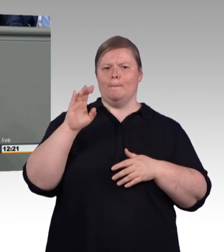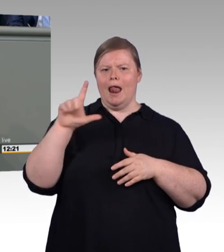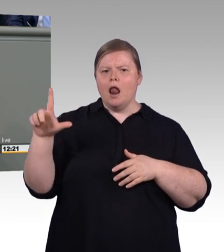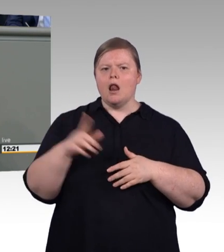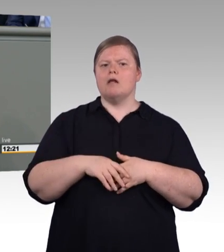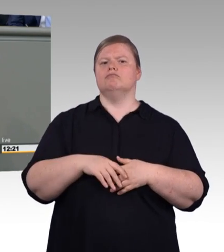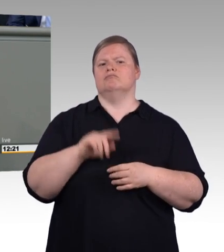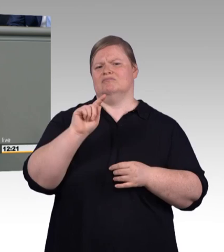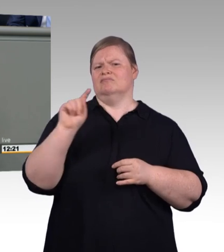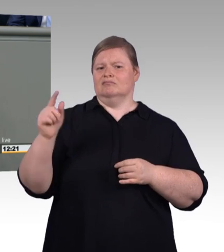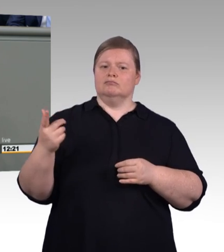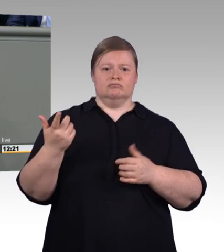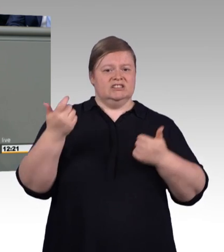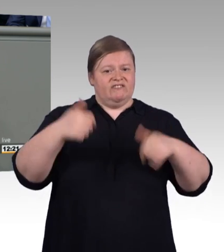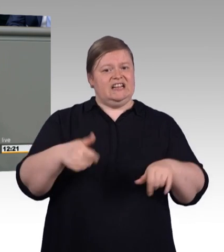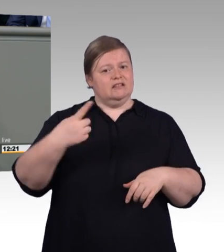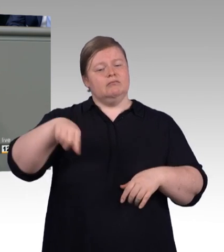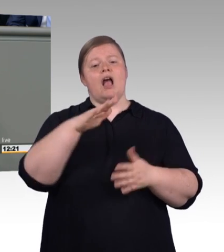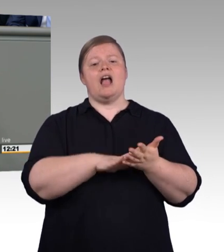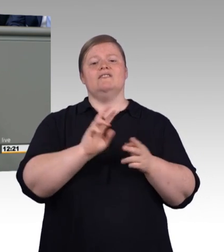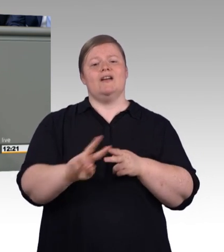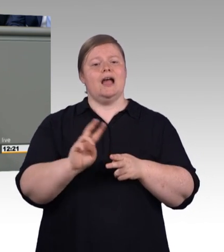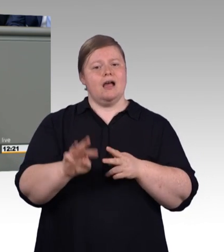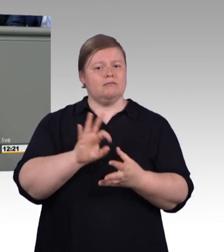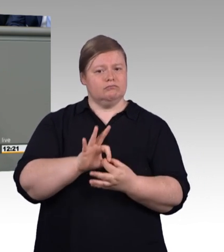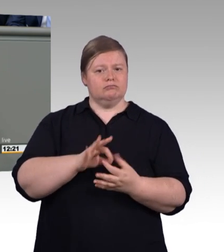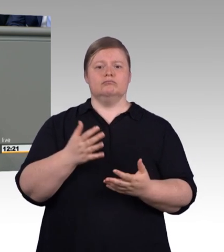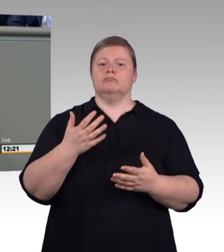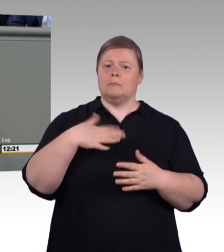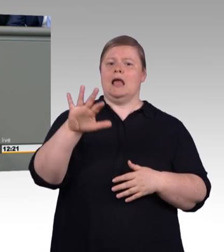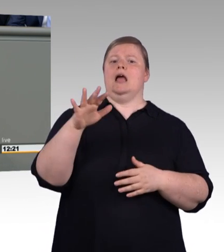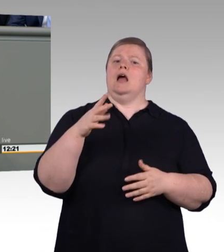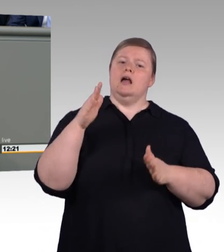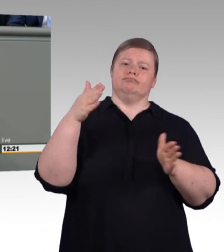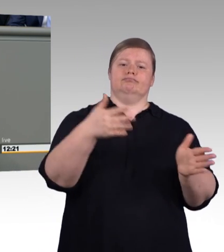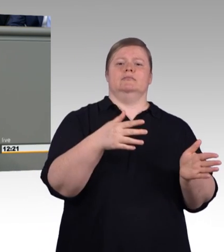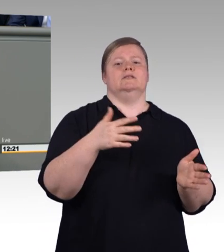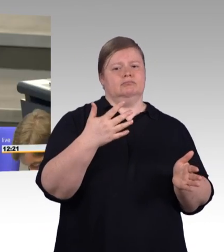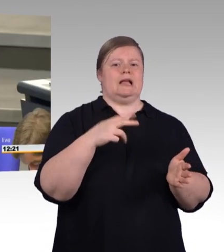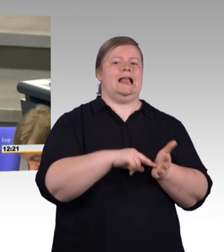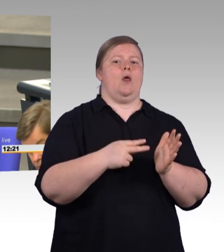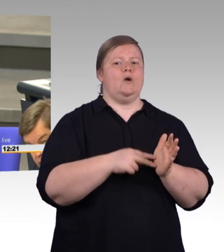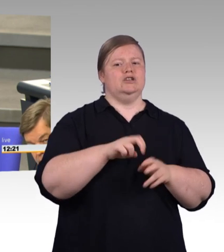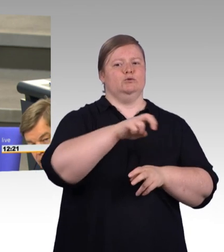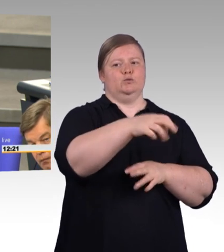(Beifall) Deshalb, ich sage es glaube ich zum achten Mal, ran an den Speck, Frau Karliczek.